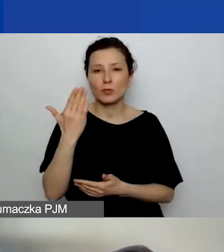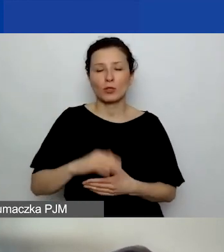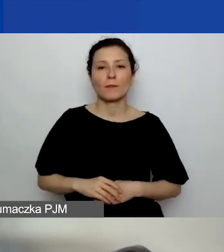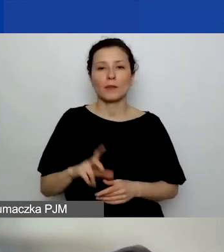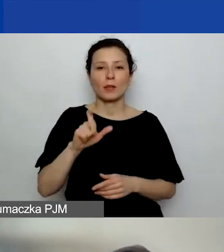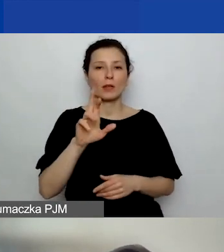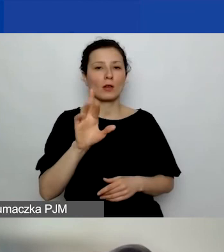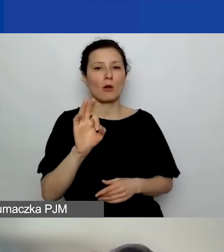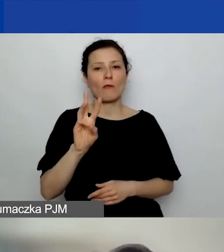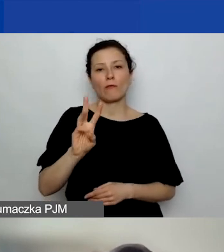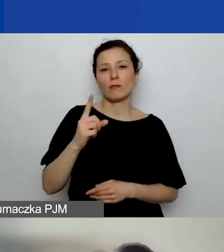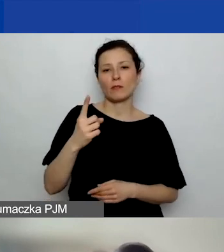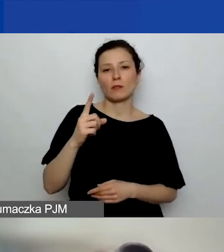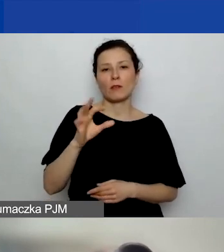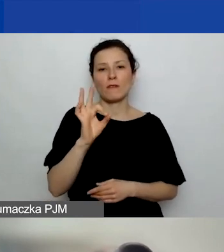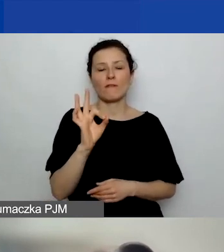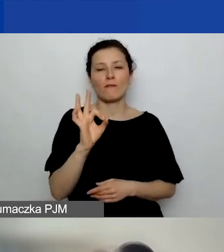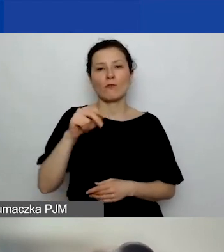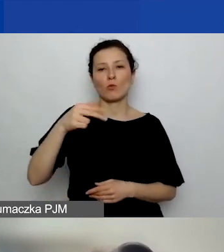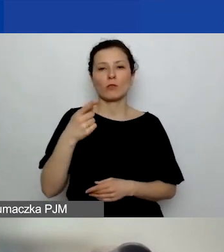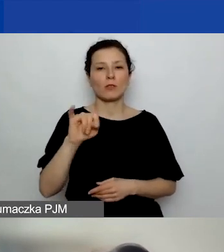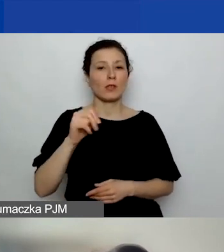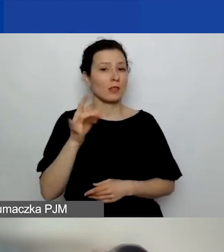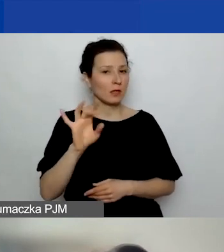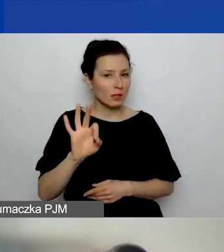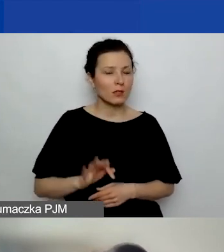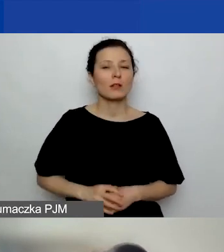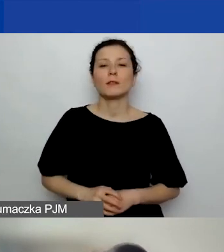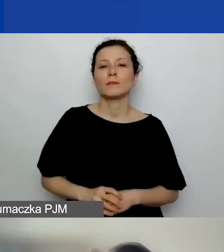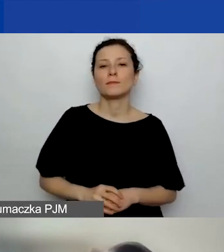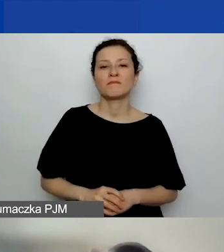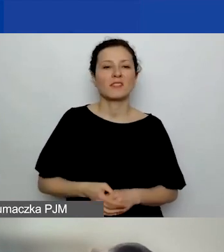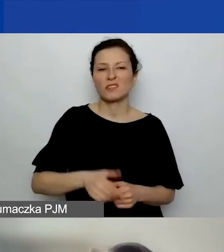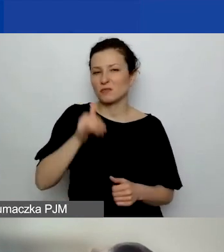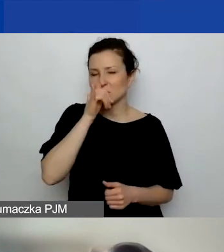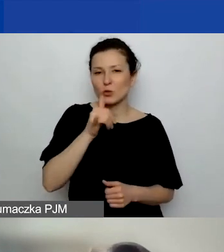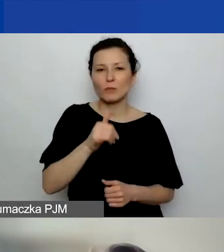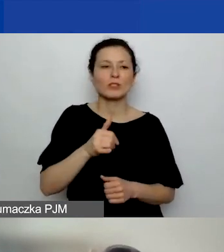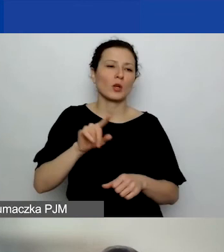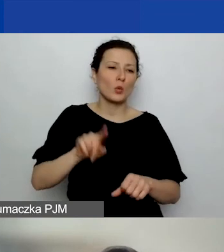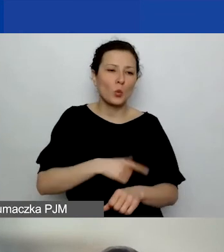Niemniej to nie może być długotrwałe działanie własne,